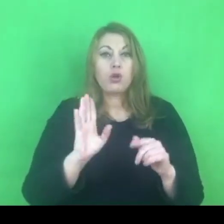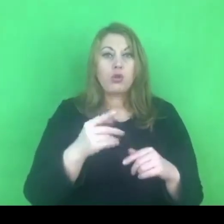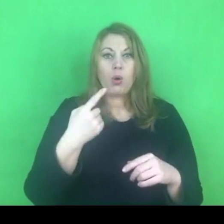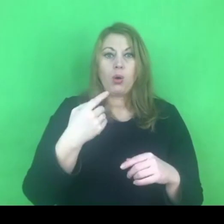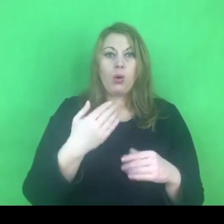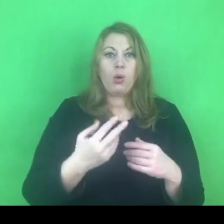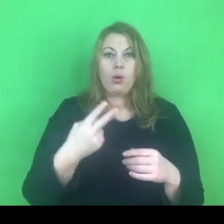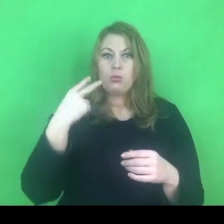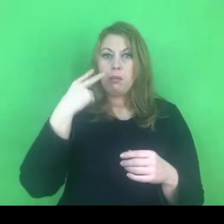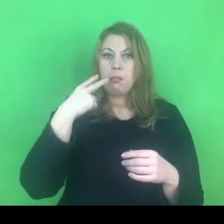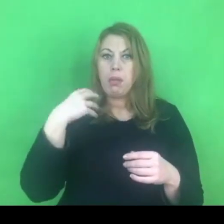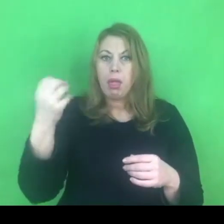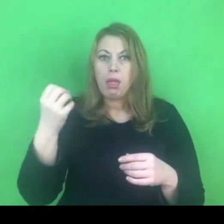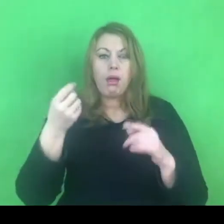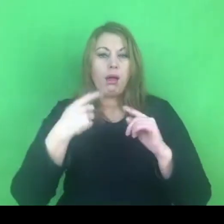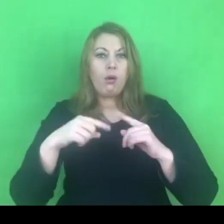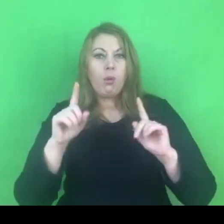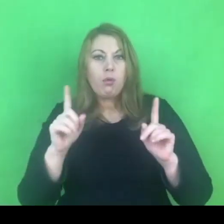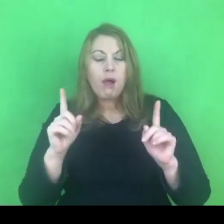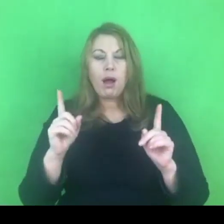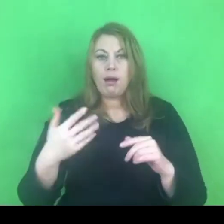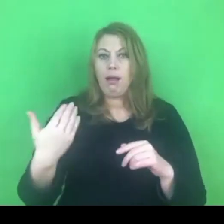i chce się dowiedzieć, bo chce zainterweniować,